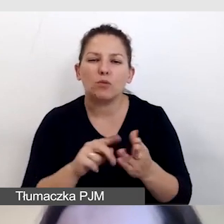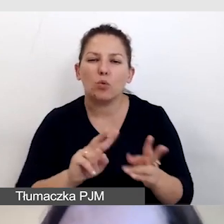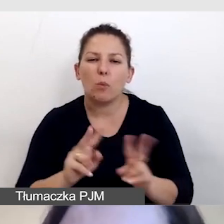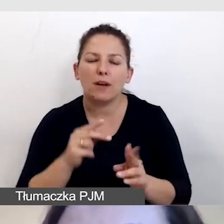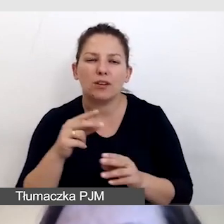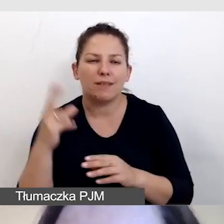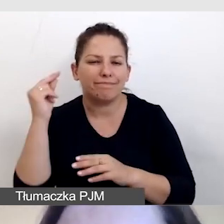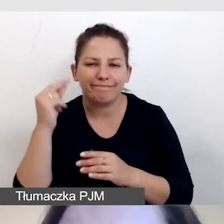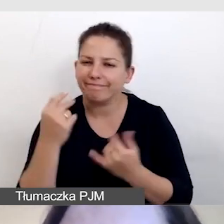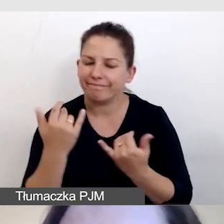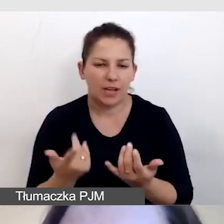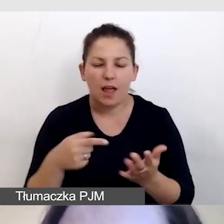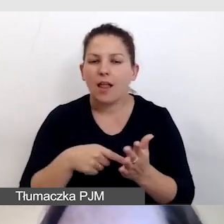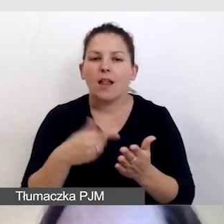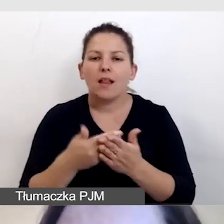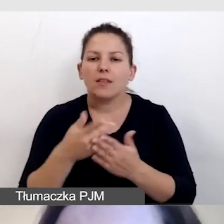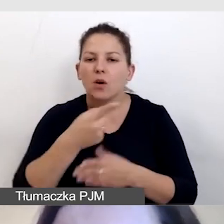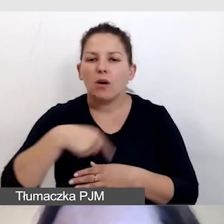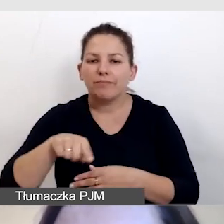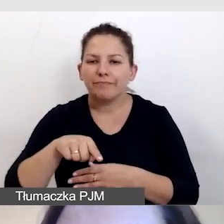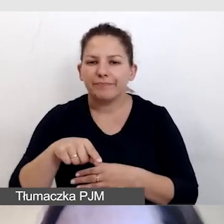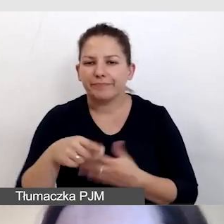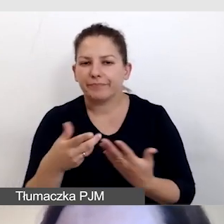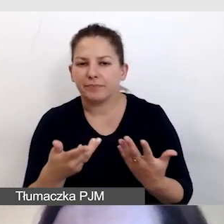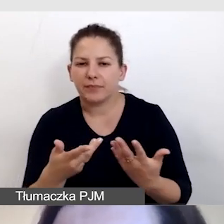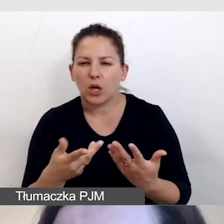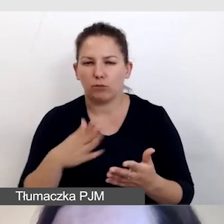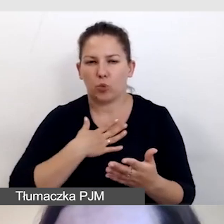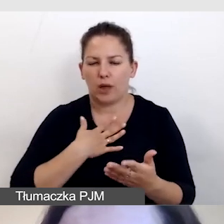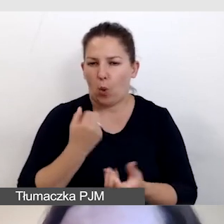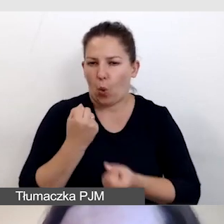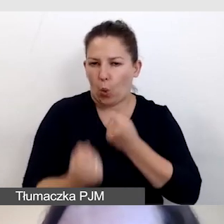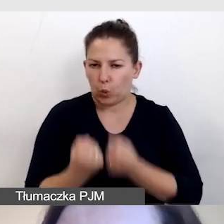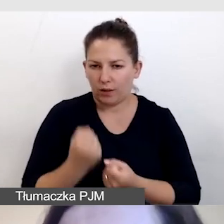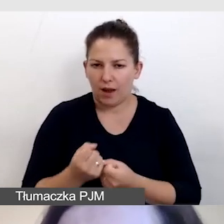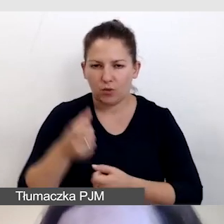i byłaby to forma utrudnienia, bowiem człowiek miałby dysonans,